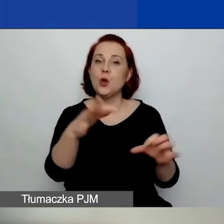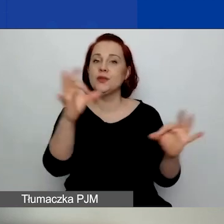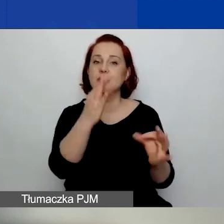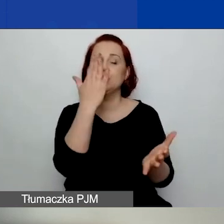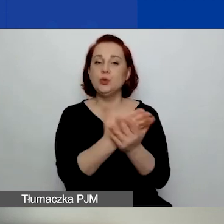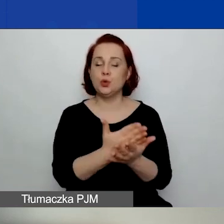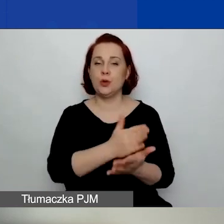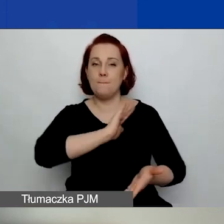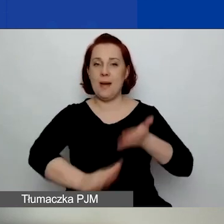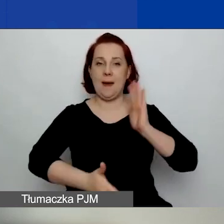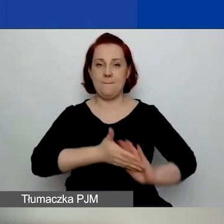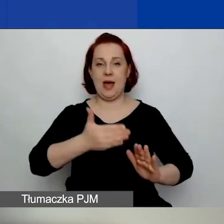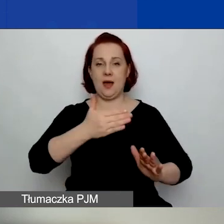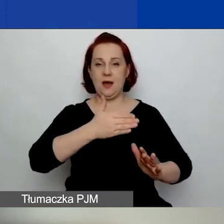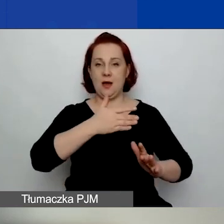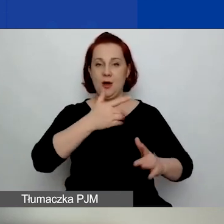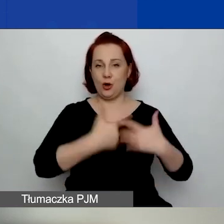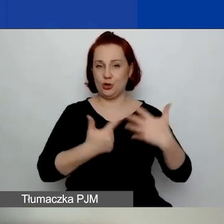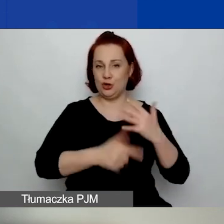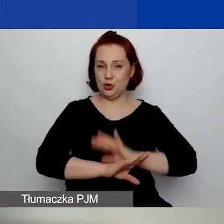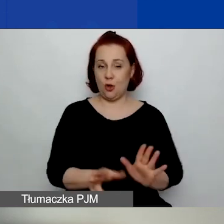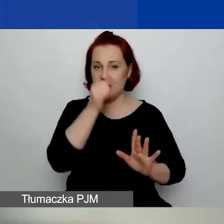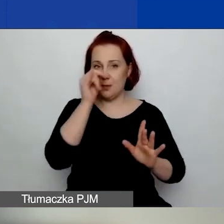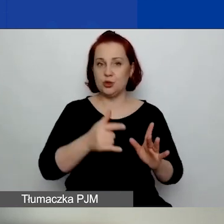One się nie mogą jeszcze toczyć w dniu 25 stycznia.